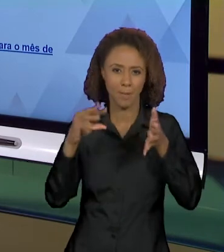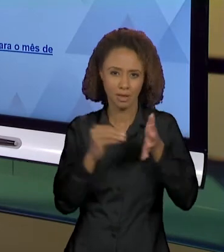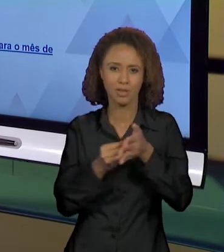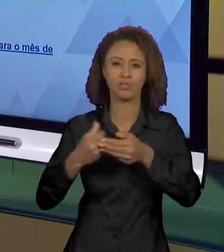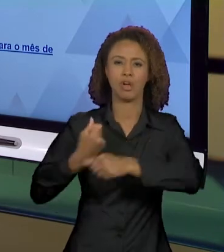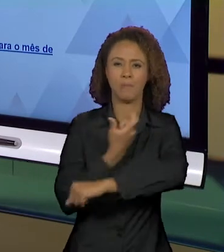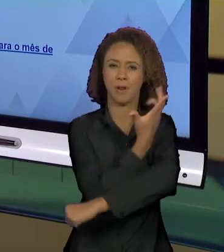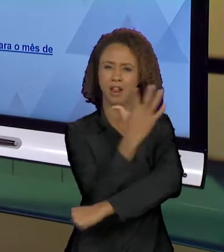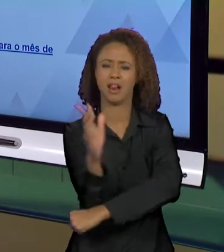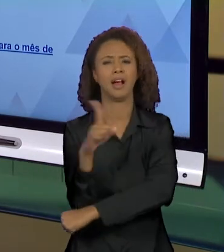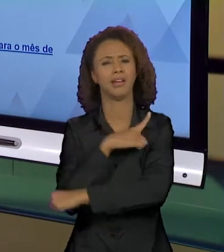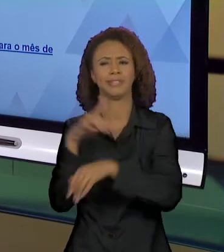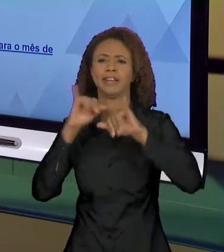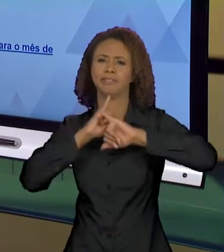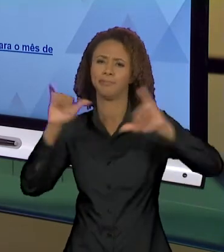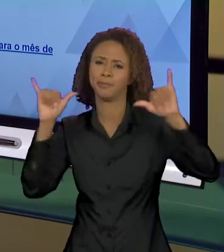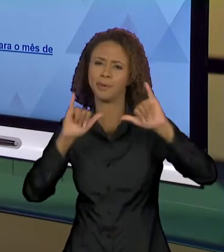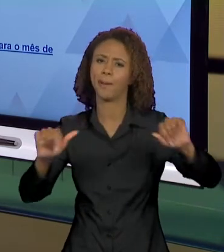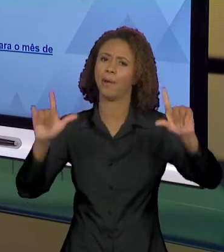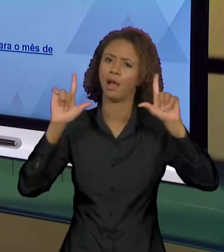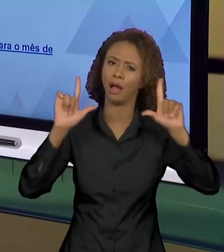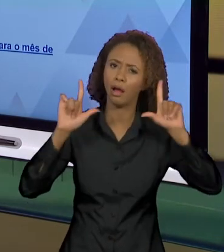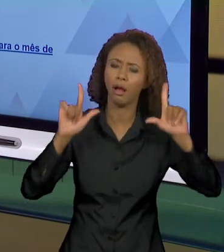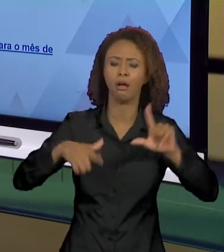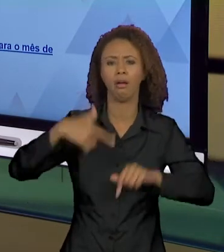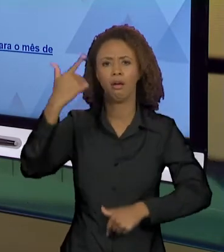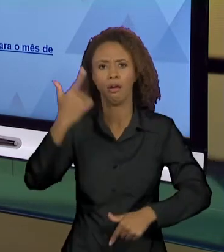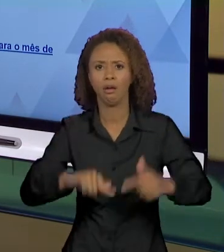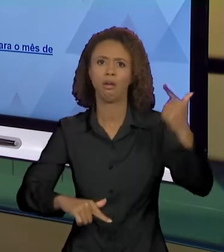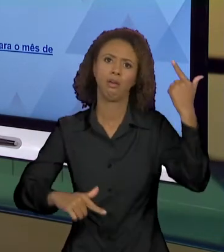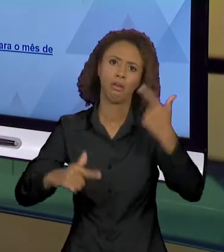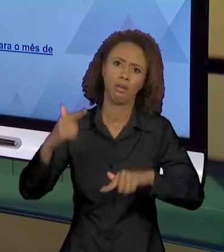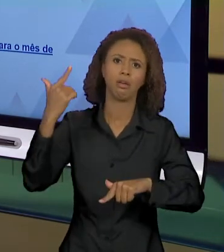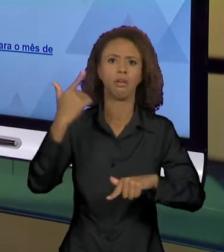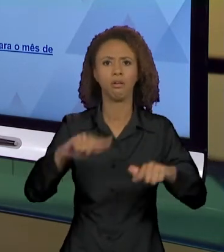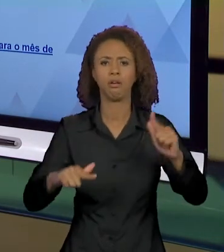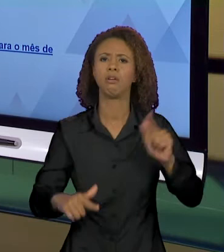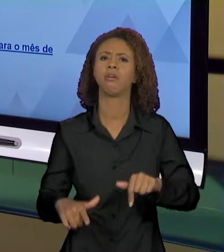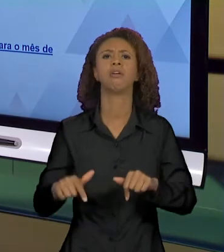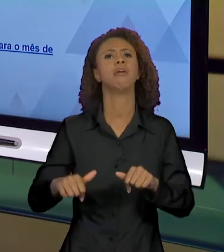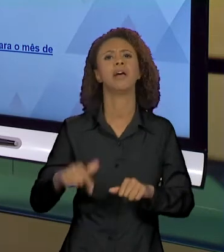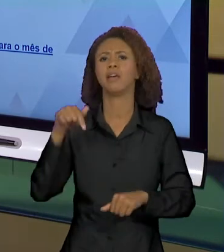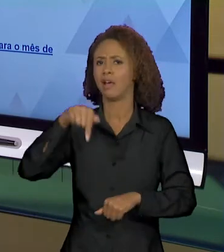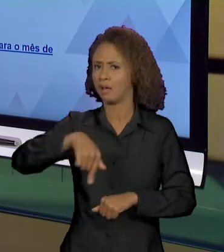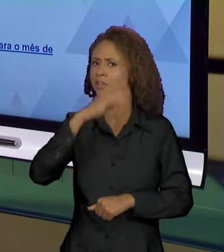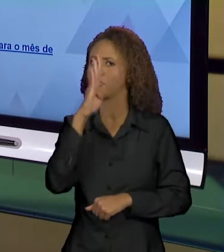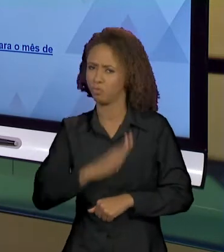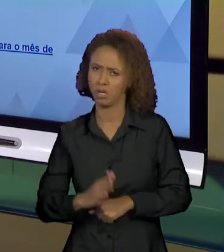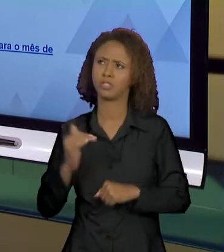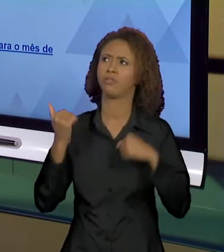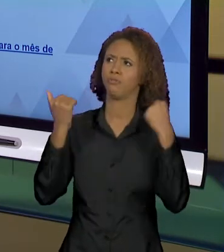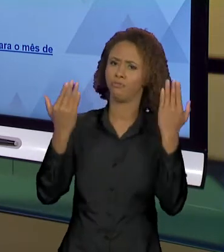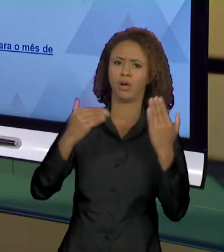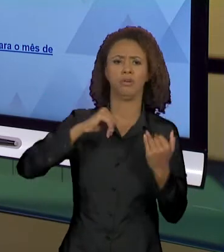MÍDIA FALOU, MOSTROU, ENFATIZOU. ISSO FOI NOTÍCIA NACIONAL E INTERNACIONAL, NÓS VIMOS TODA A